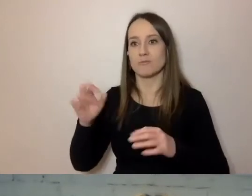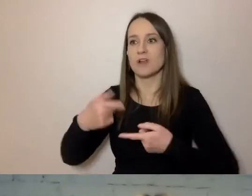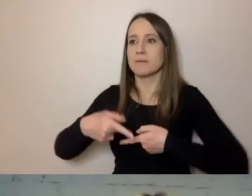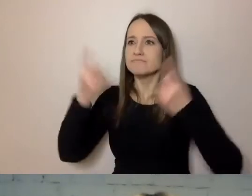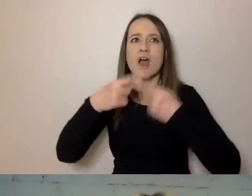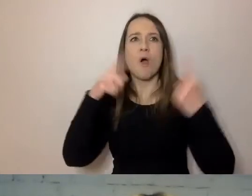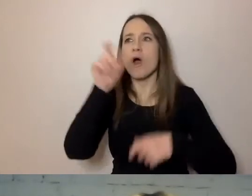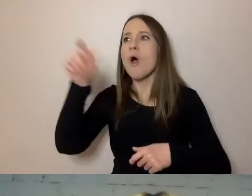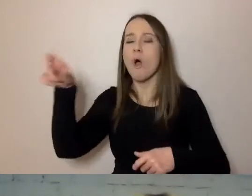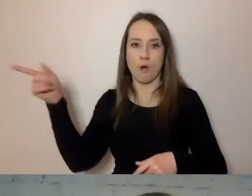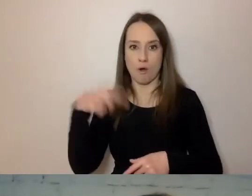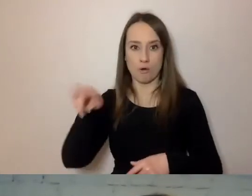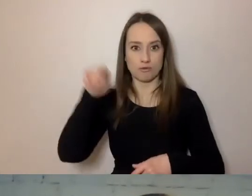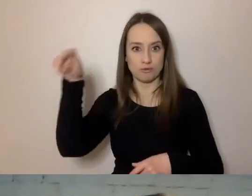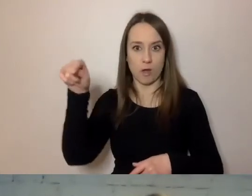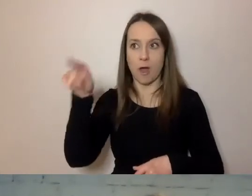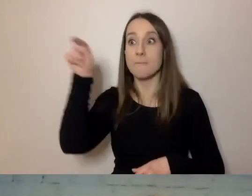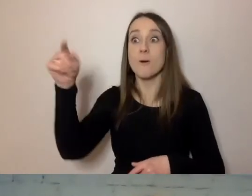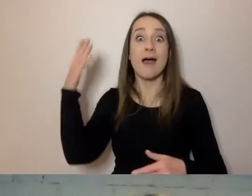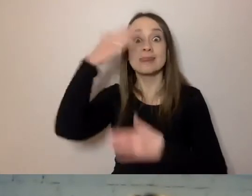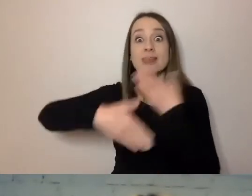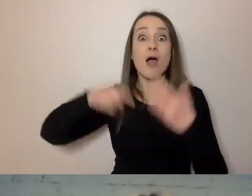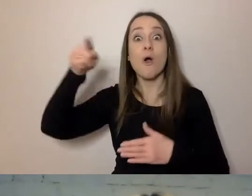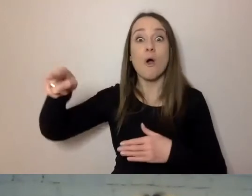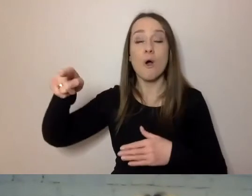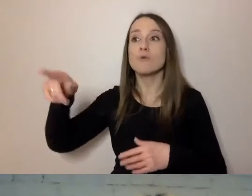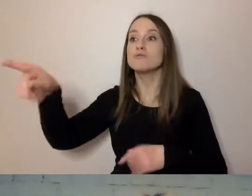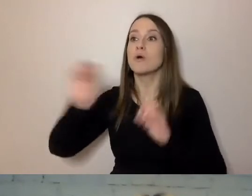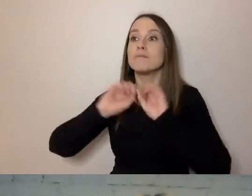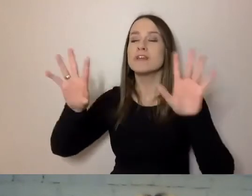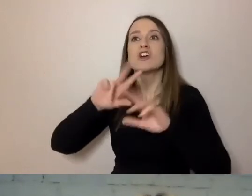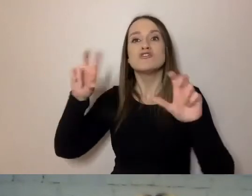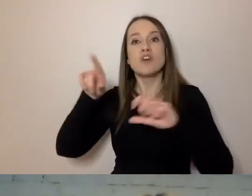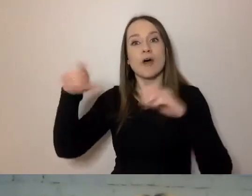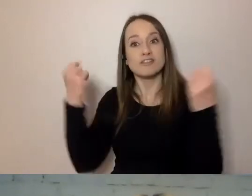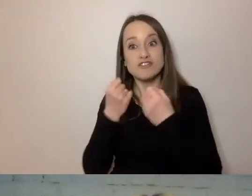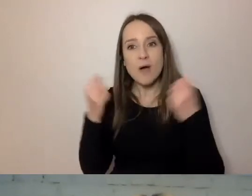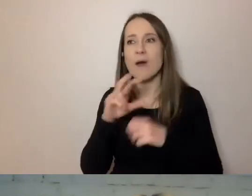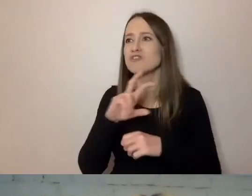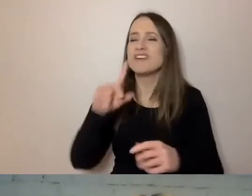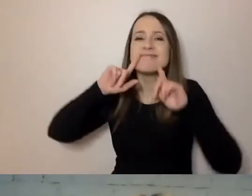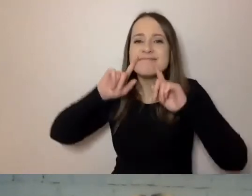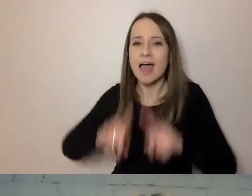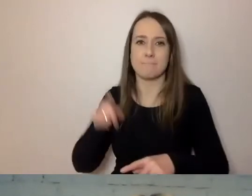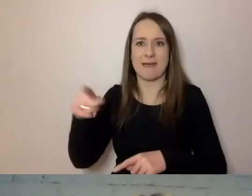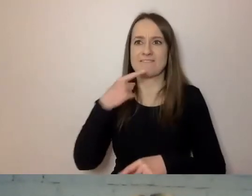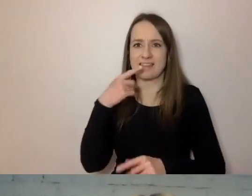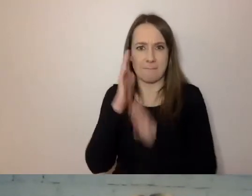To od nich będzie zależało, czy język będzie działał i będą go używać urzędnicy.